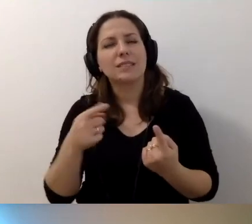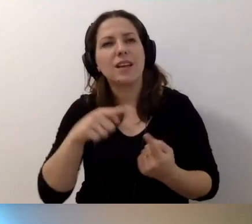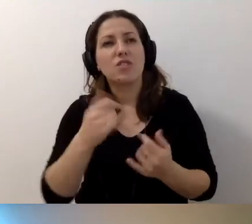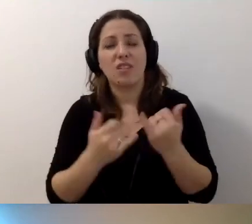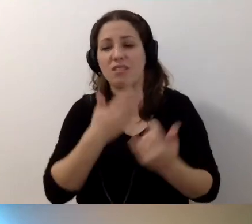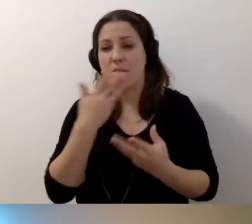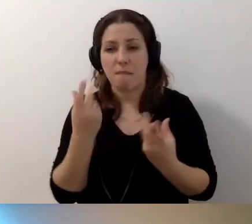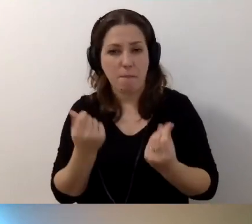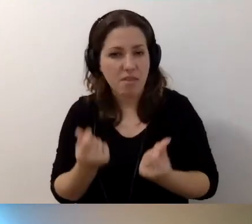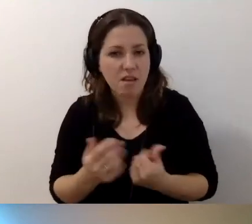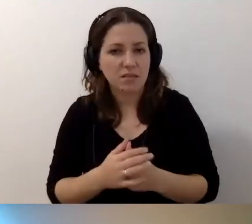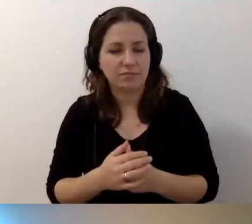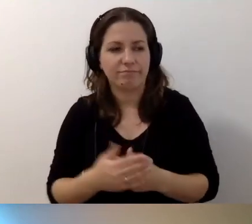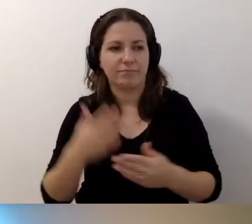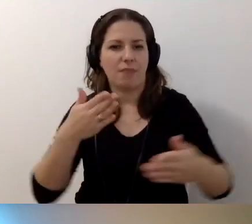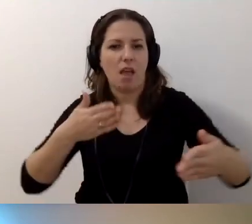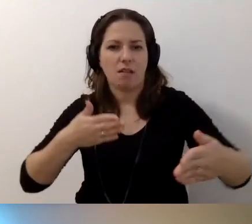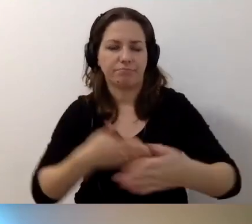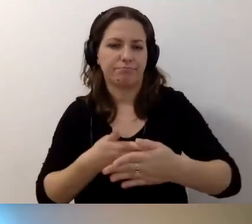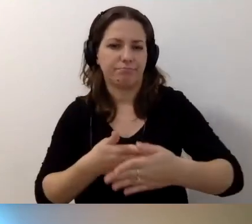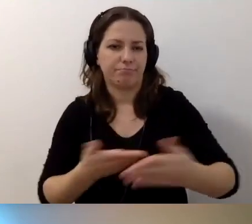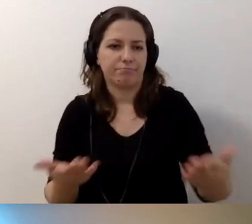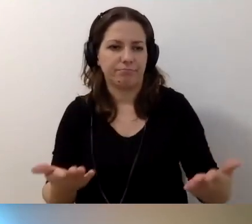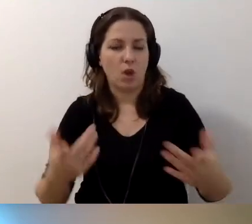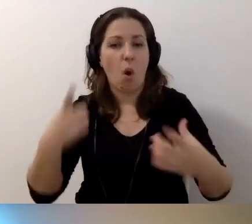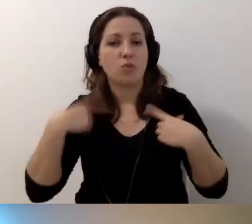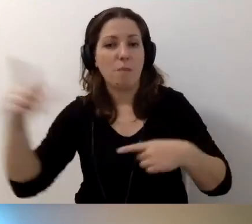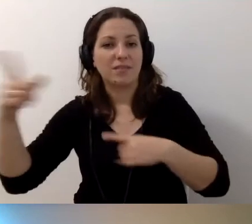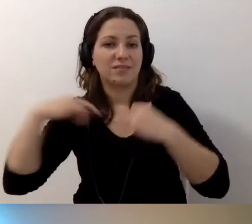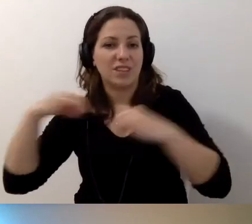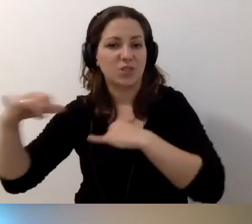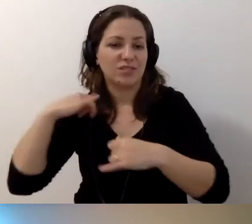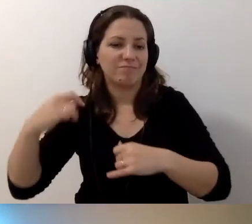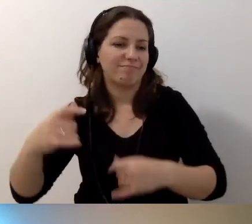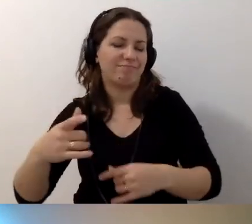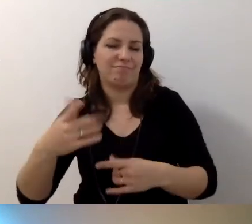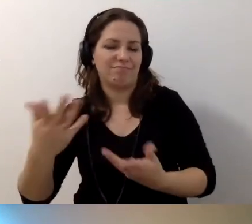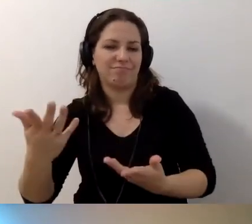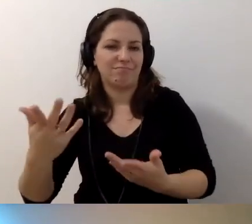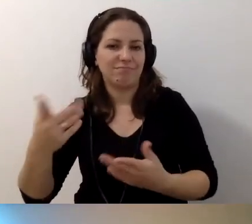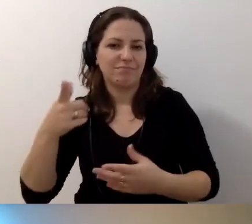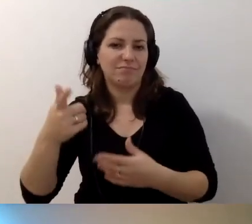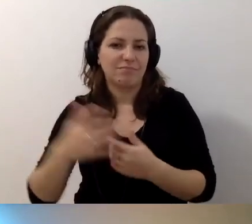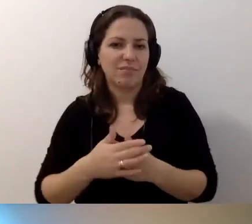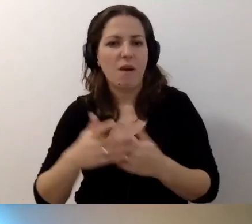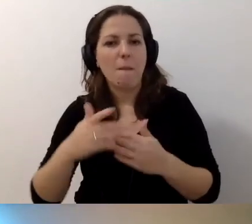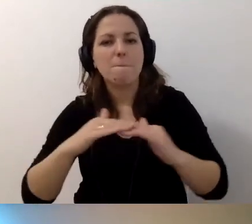Gdy zderzamy się ze ścianą, np. osób zarządzających, które chcą to robić na poziomie minimalnym.